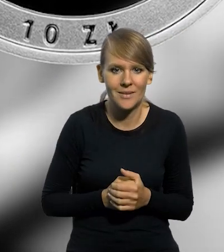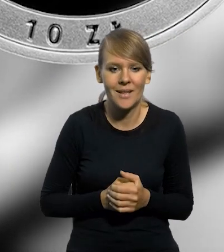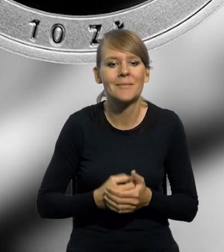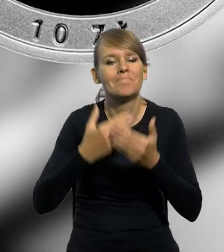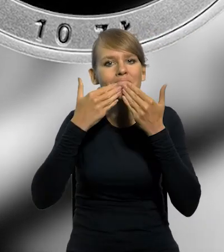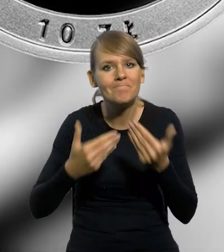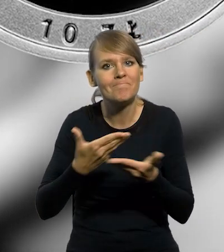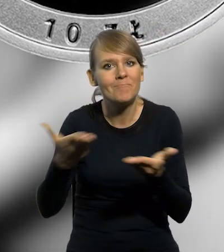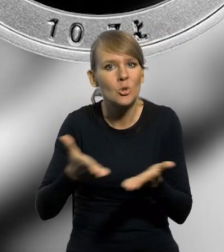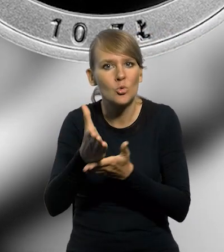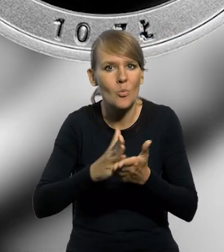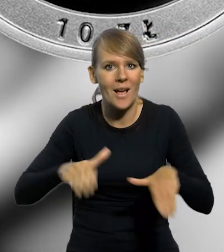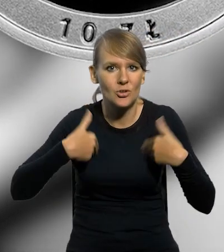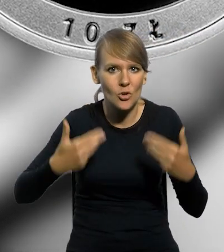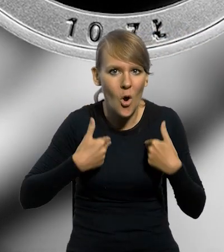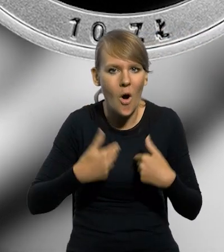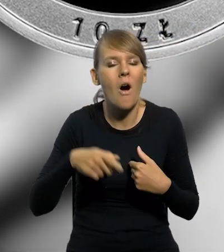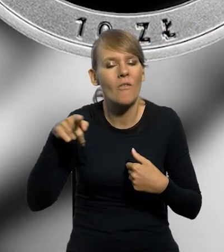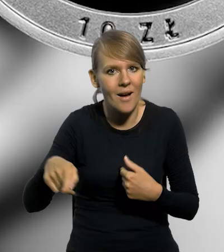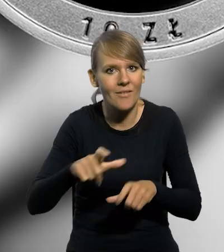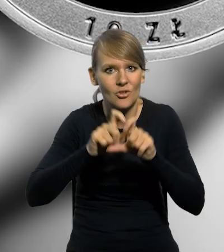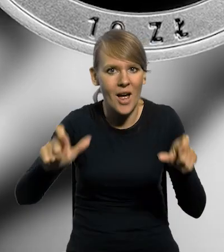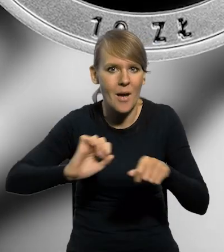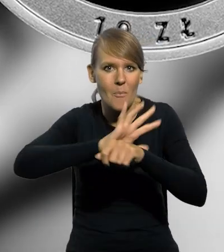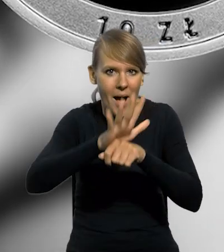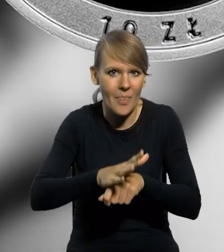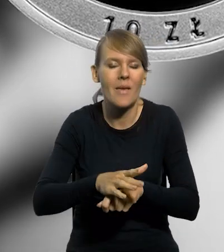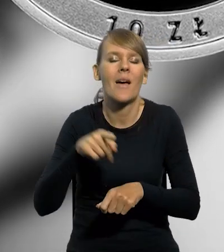Dziękujemy służbie zdrowia za poświęcenie w czasie pandemii Covid-19.